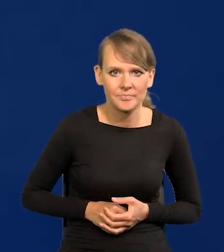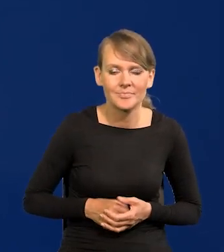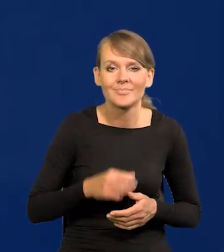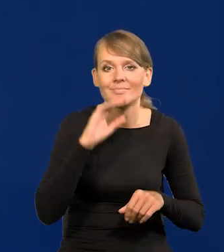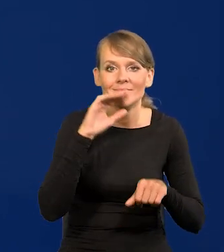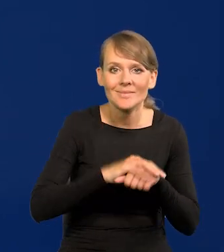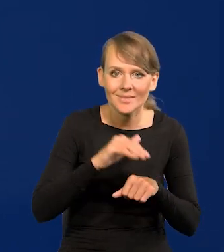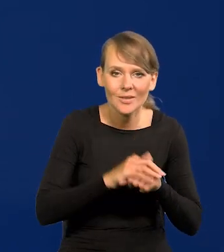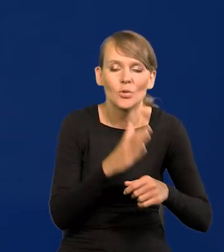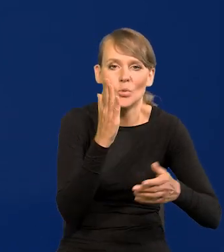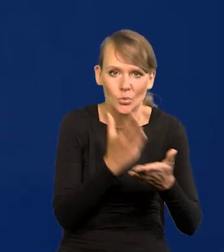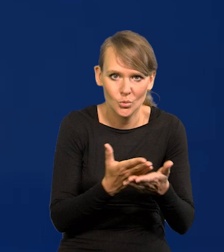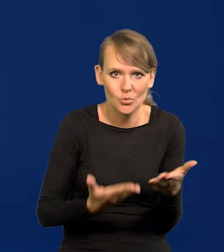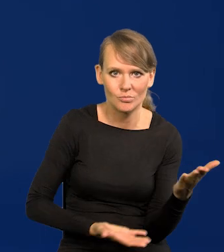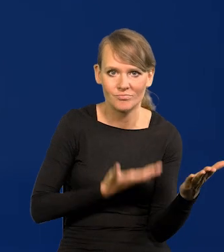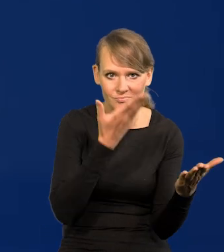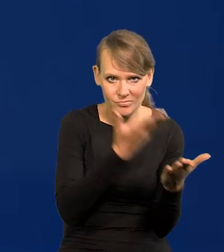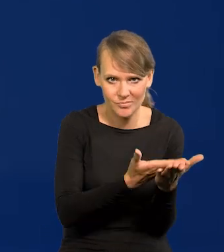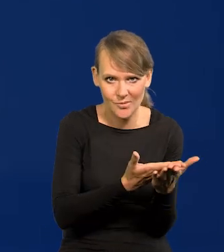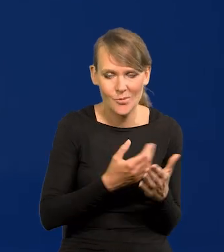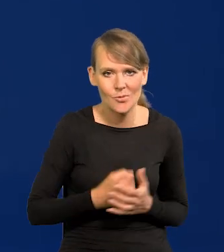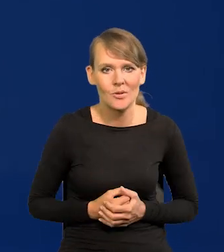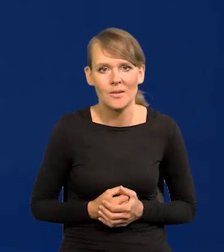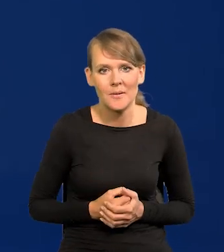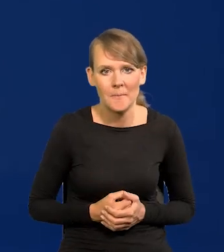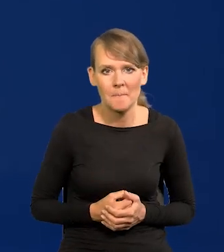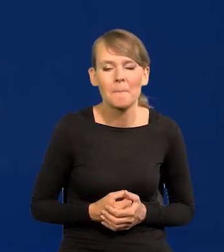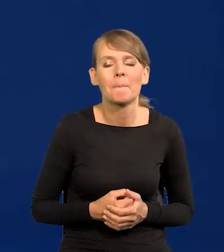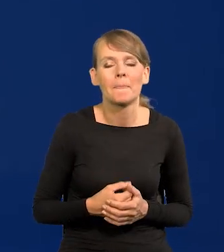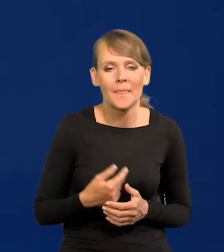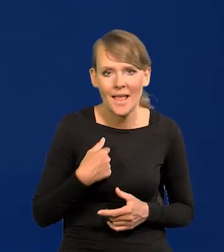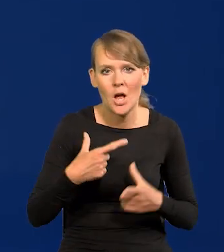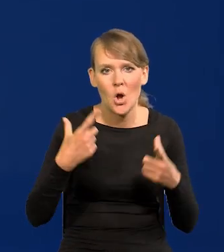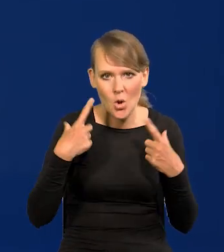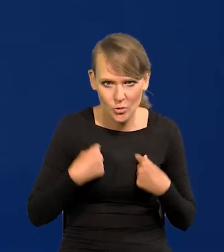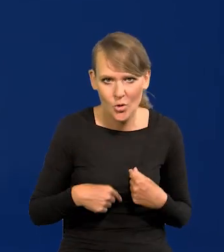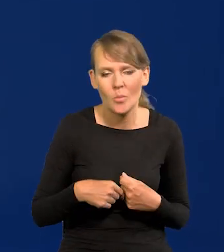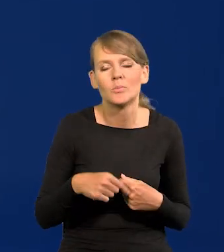Te zamówienia już są złożone, osobiście potwierdziłem, że są,